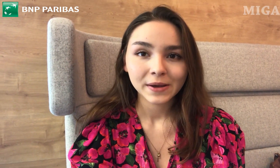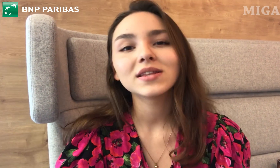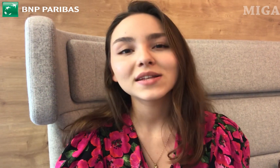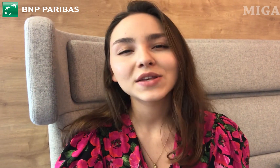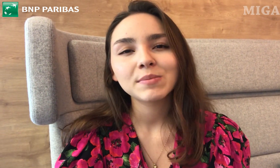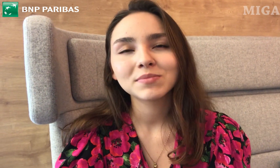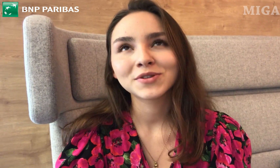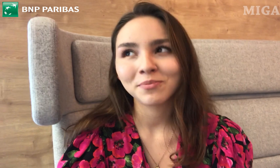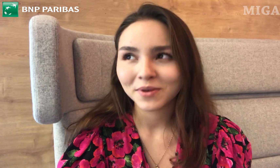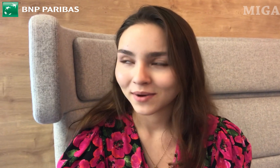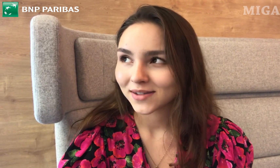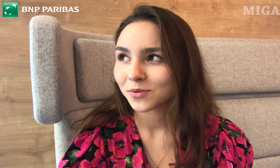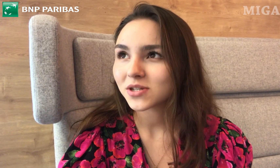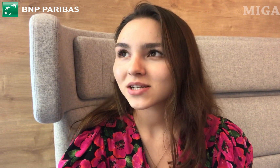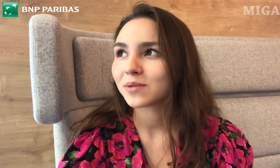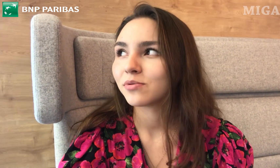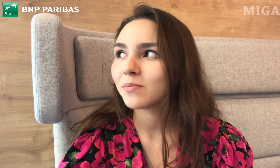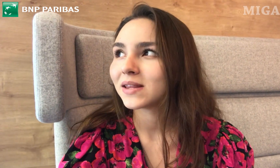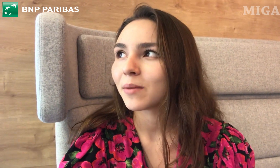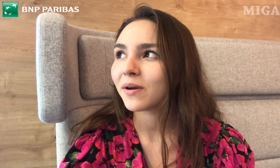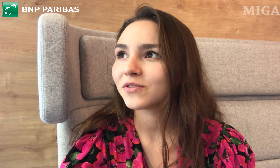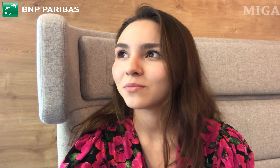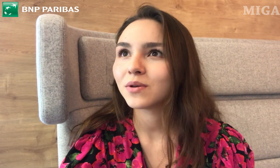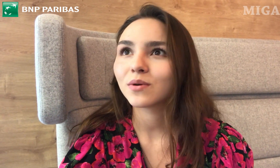Jedyne, co ja bym zrobiła, to myślę, że byłoby na pewno miło,